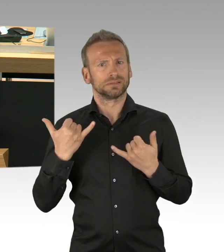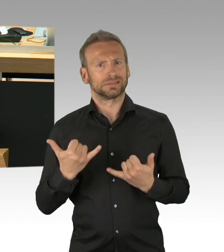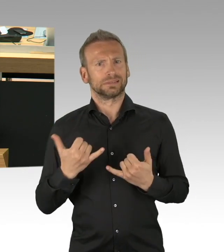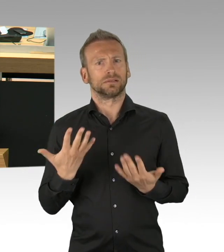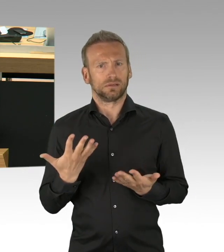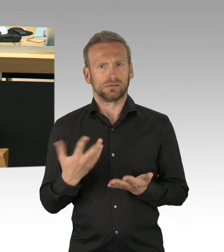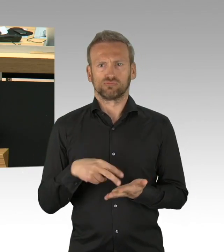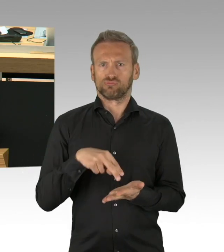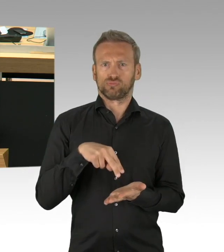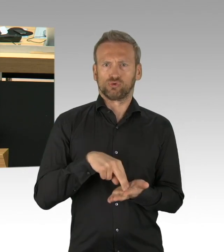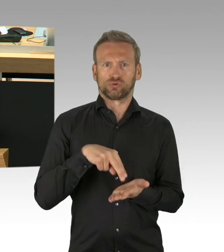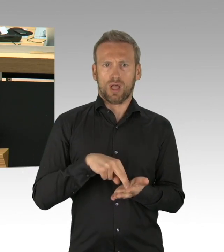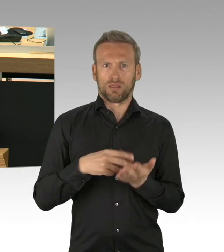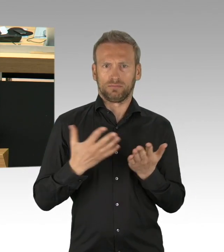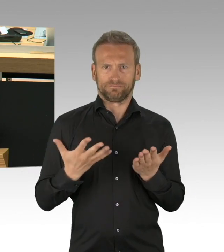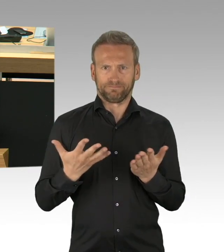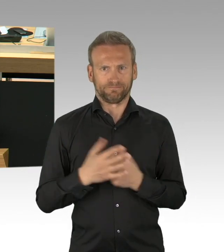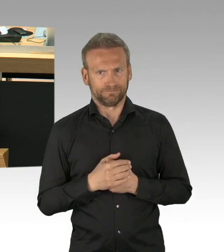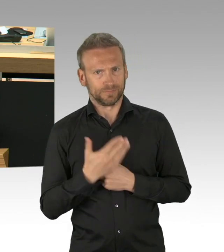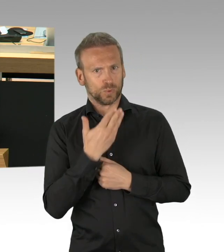die es in der Zeit unserer Demokratie so noch nicht gegeben hat.